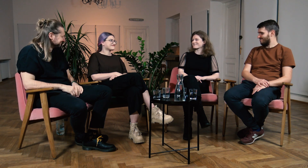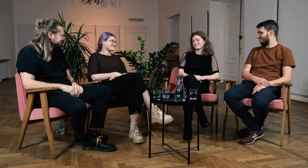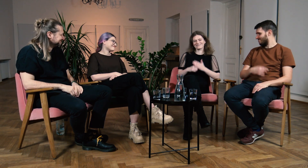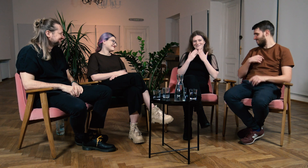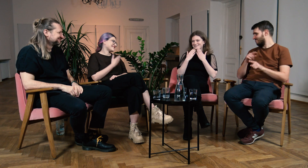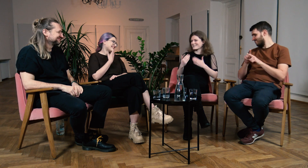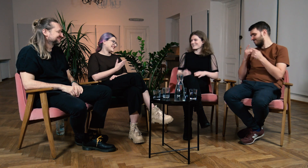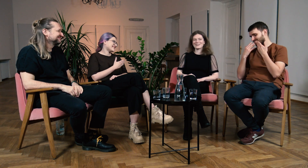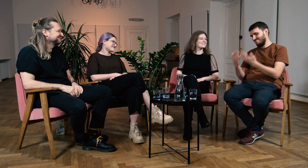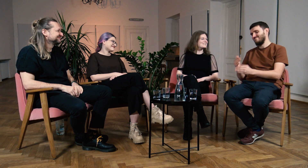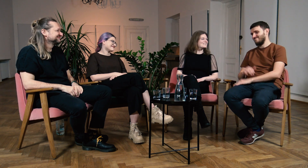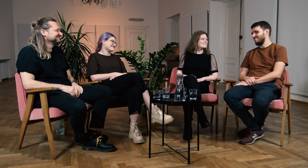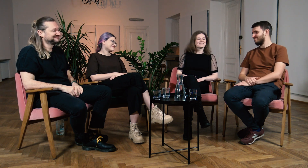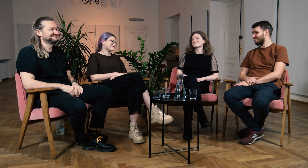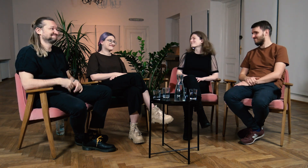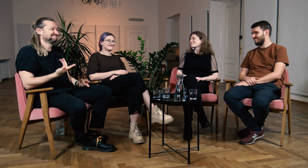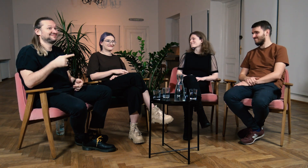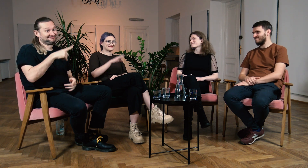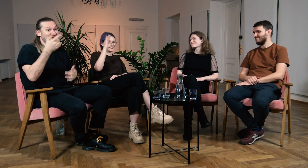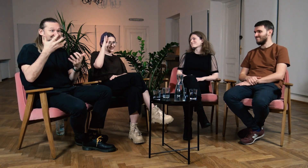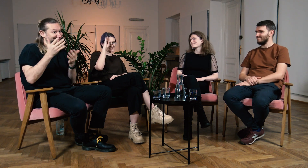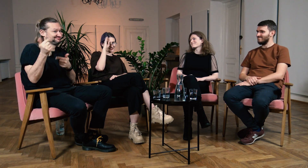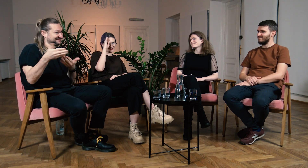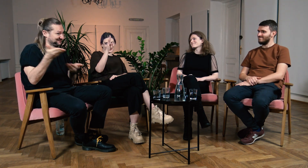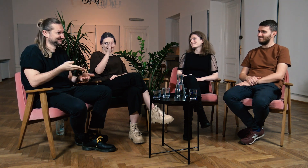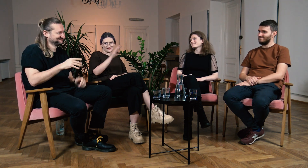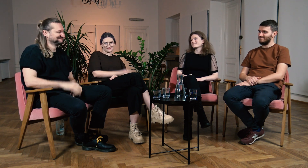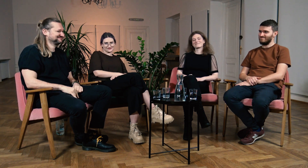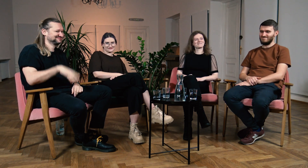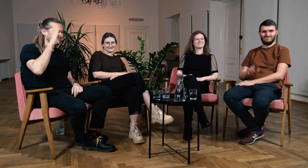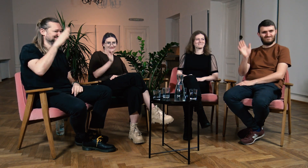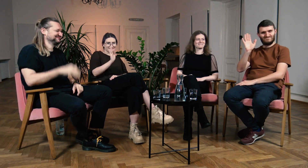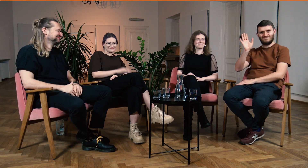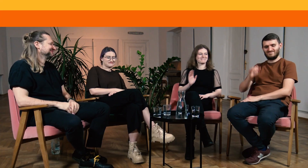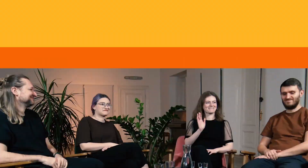B: Dziękuję. W: Dzięki. Ł: Również dziękuję. M: Zapraszamy na studia FPJM. Cześć! W: Cześć! Ł: Cześć!